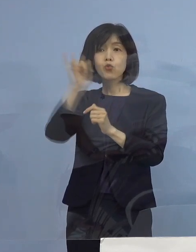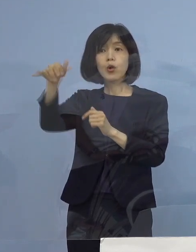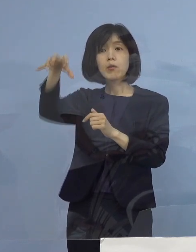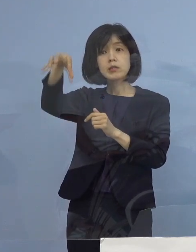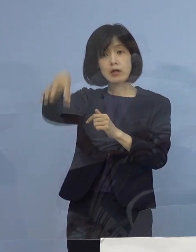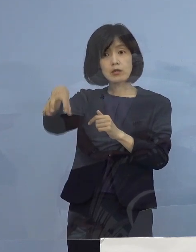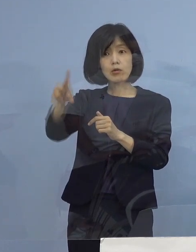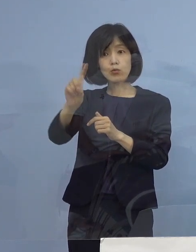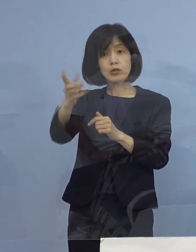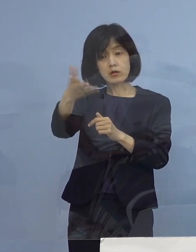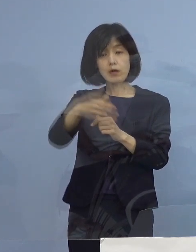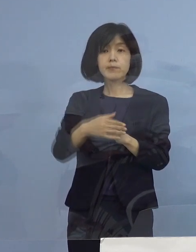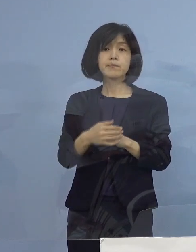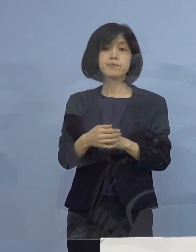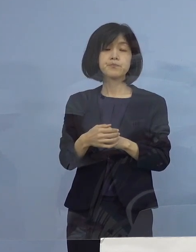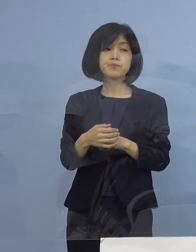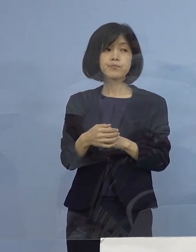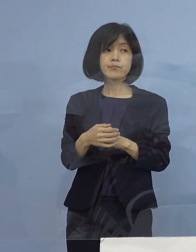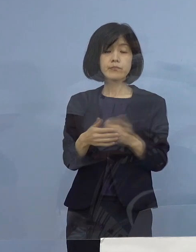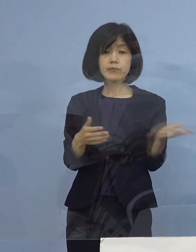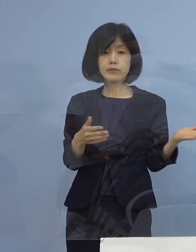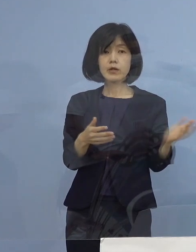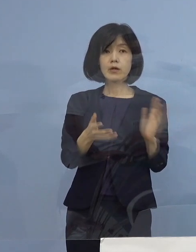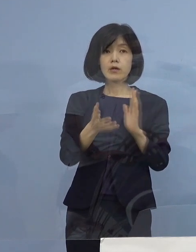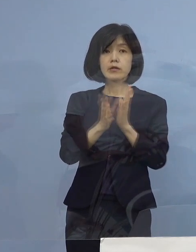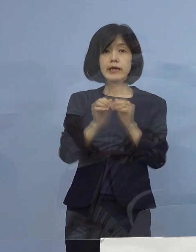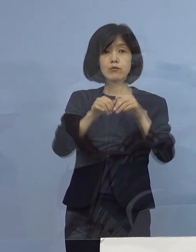（知事） これは県の機関、また そうした点については